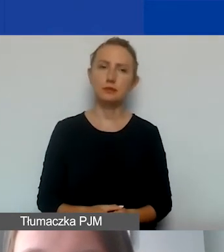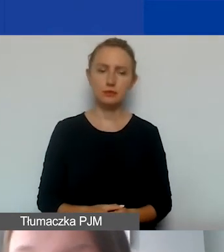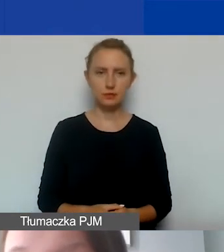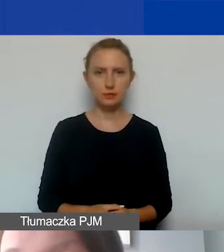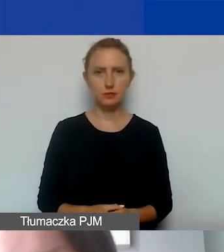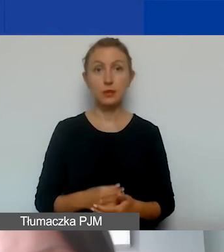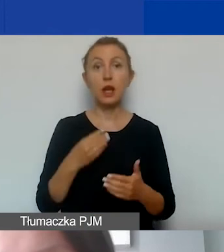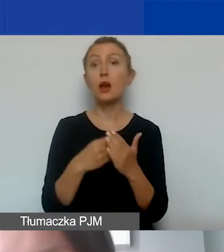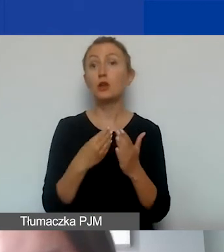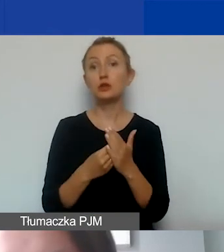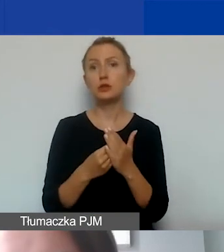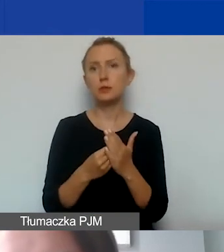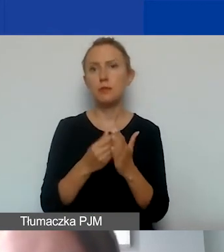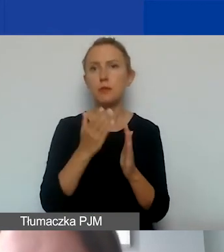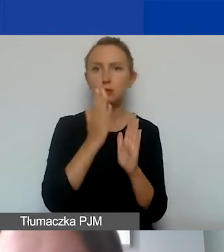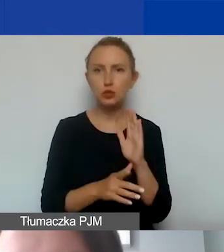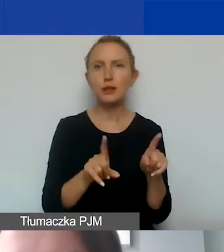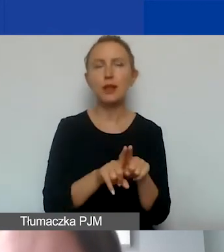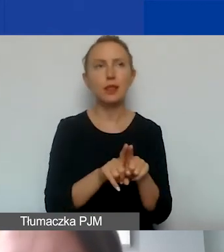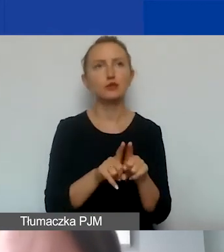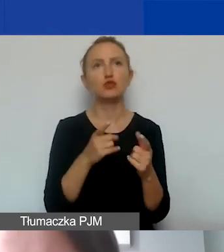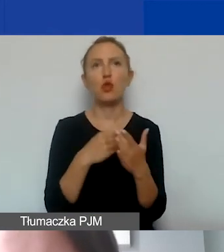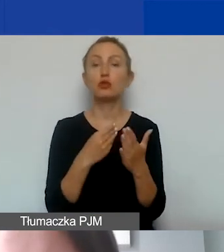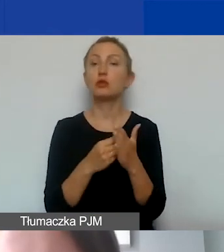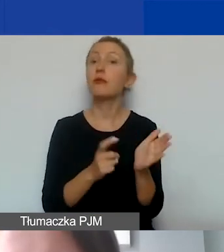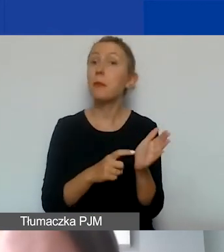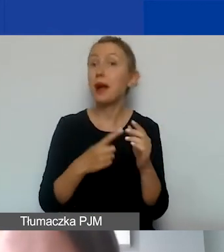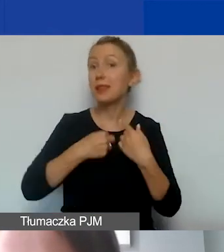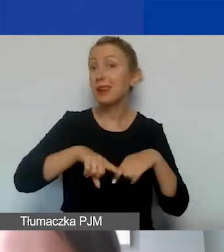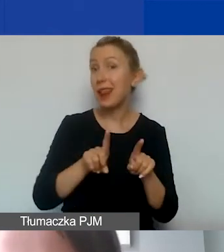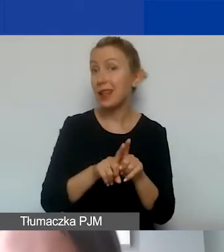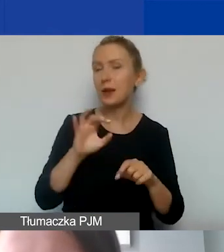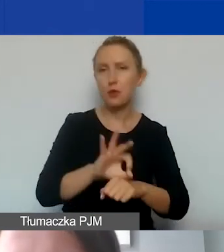Koszty bezpośrednie to też koszty wynikające z wymogów związanych z realizacją projektu.